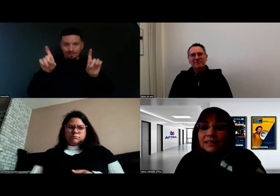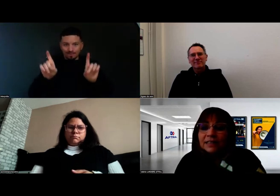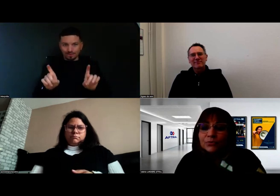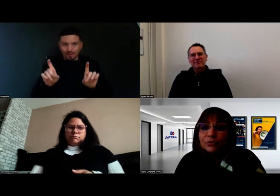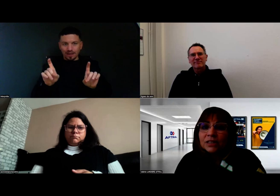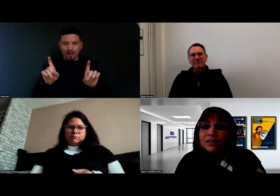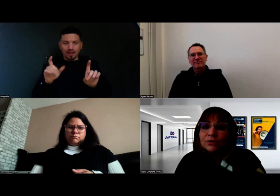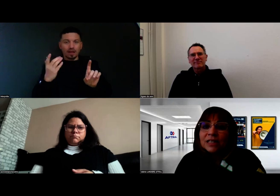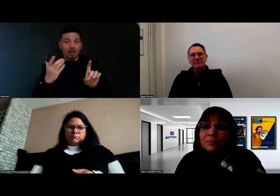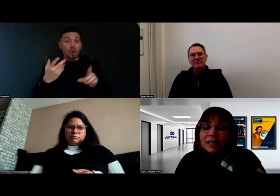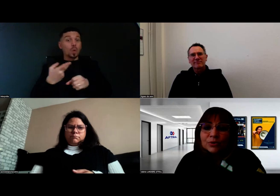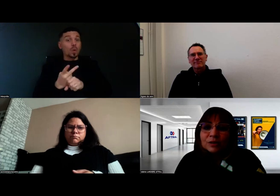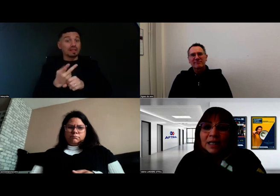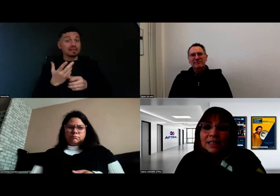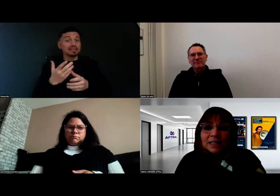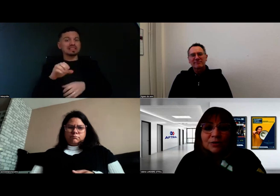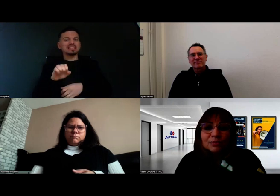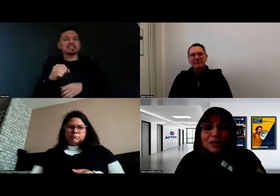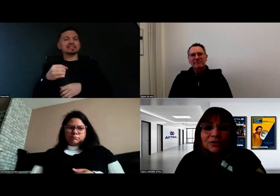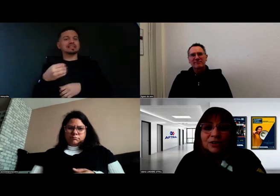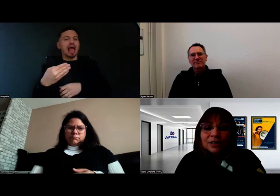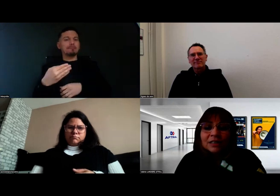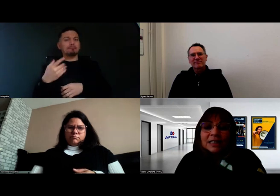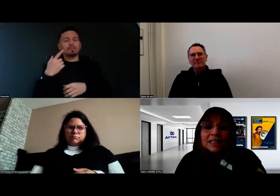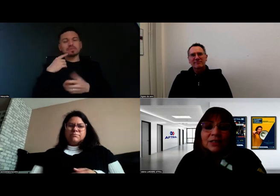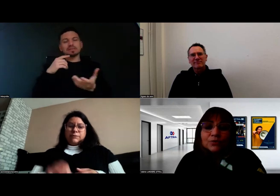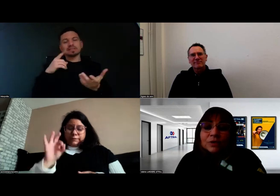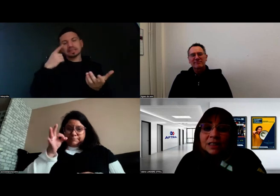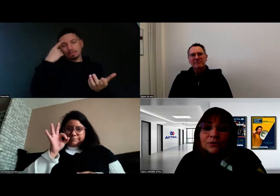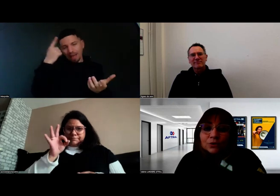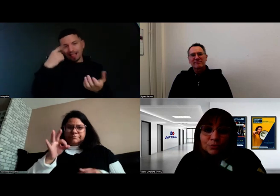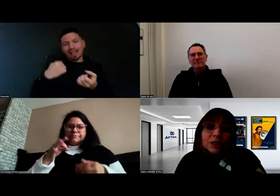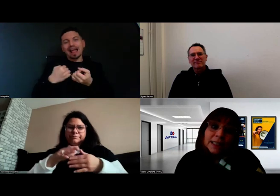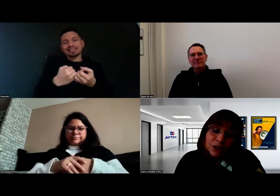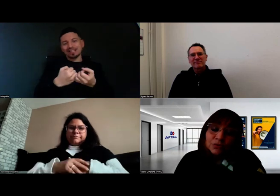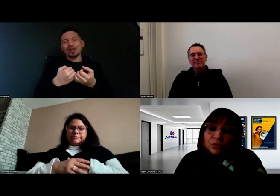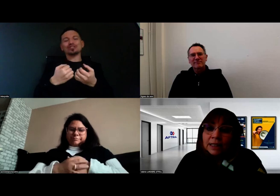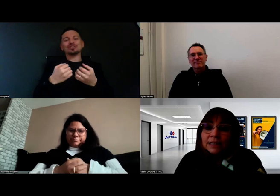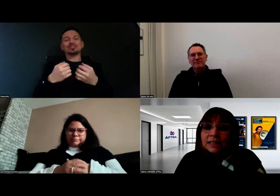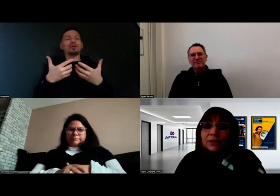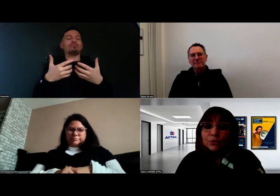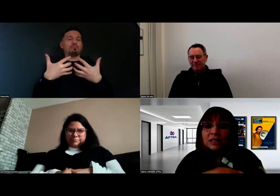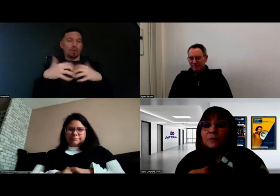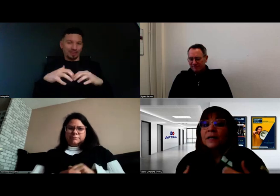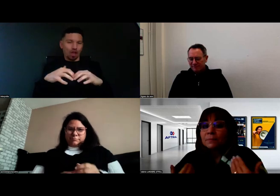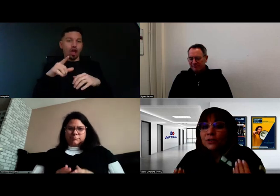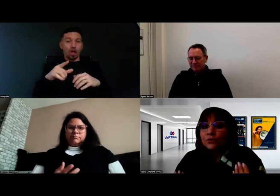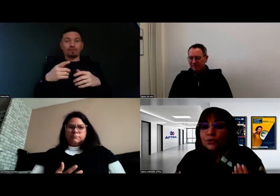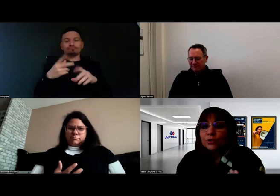qui est cet outil SAM, ce Smart Assistant Monitor, cet outil de communication qui permet,